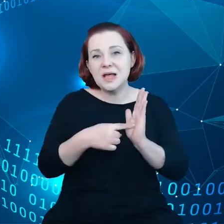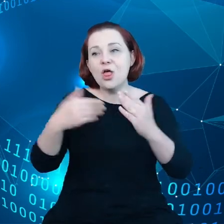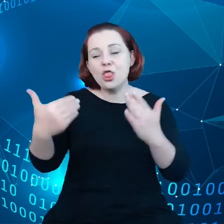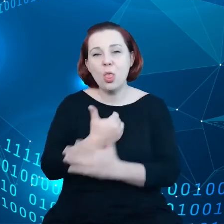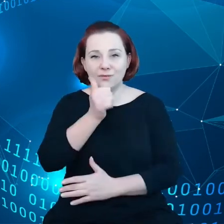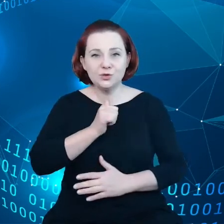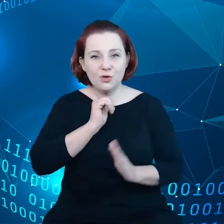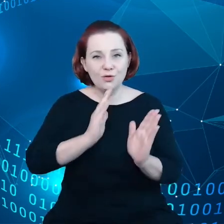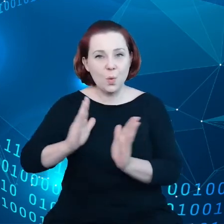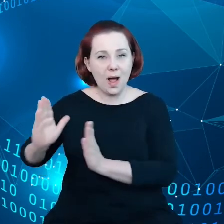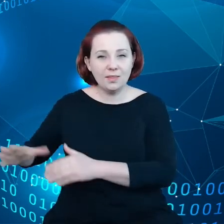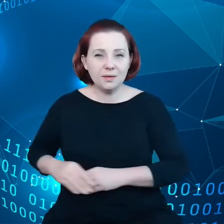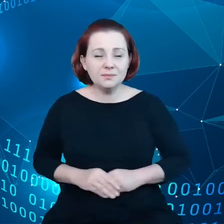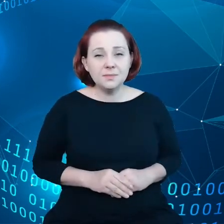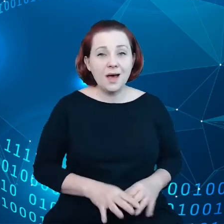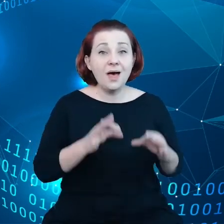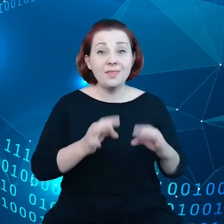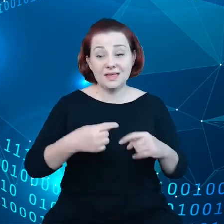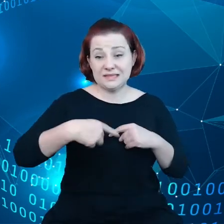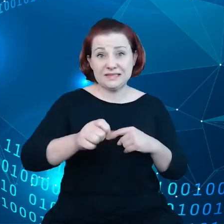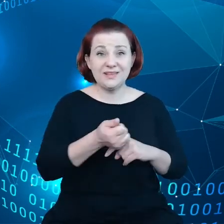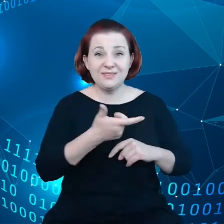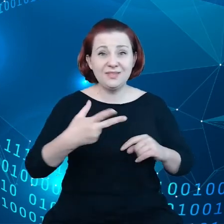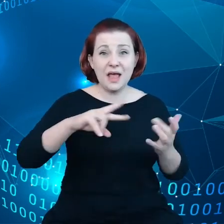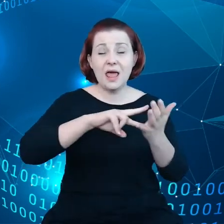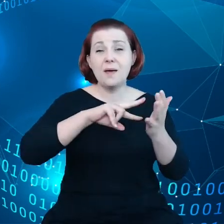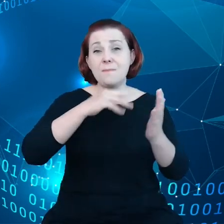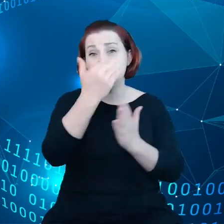Mamy przed sobą wiele programów, polityk, które będą